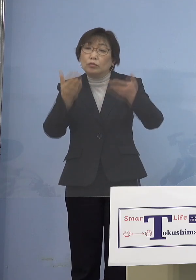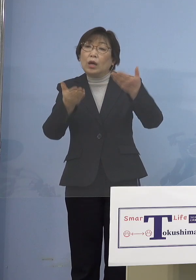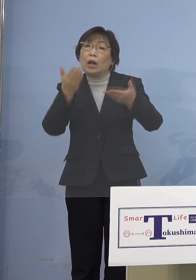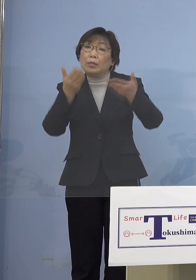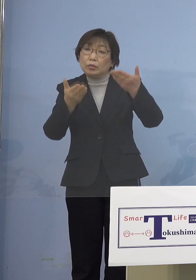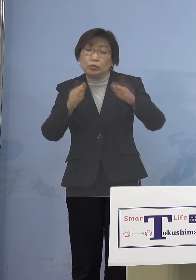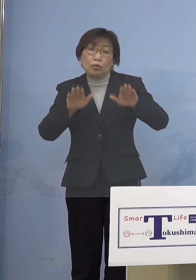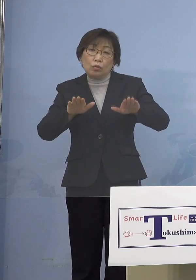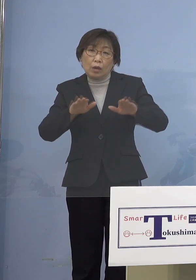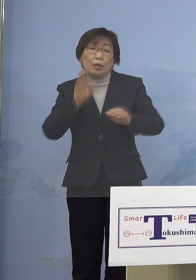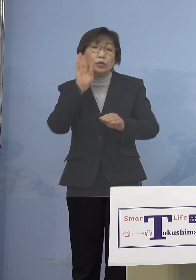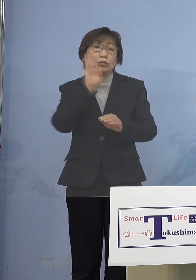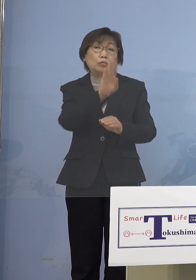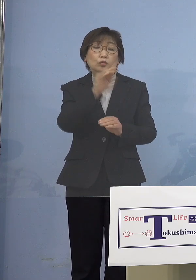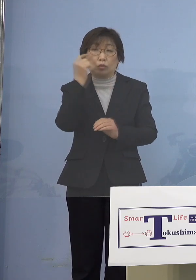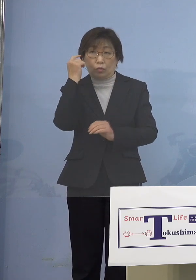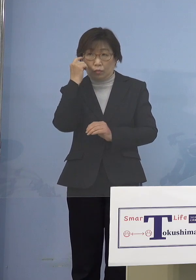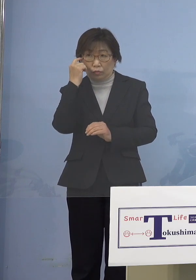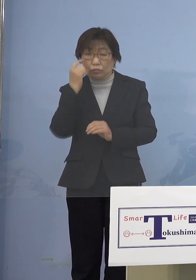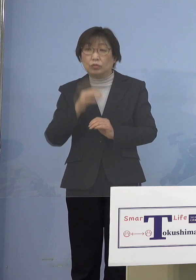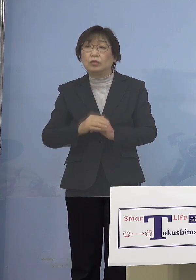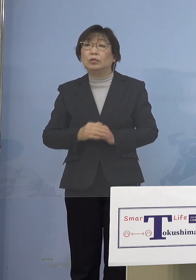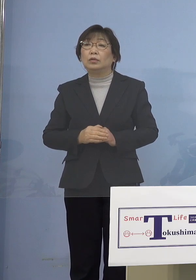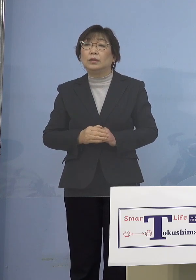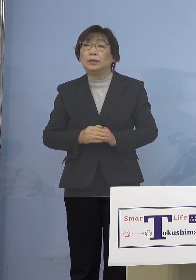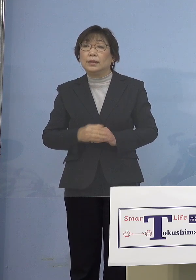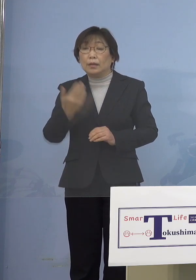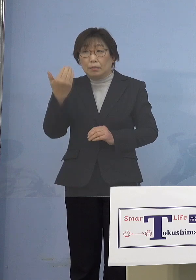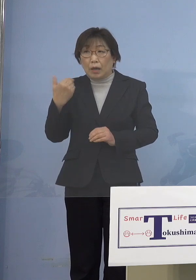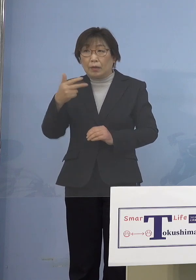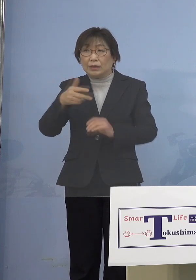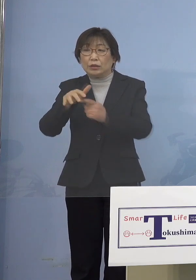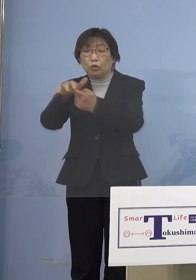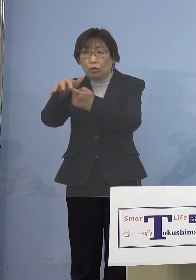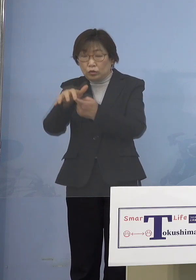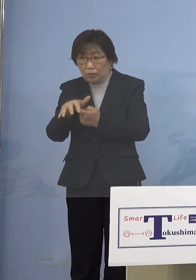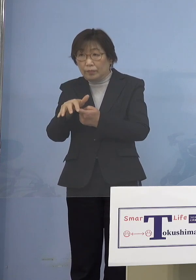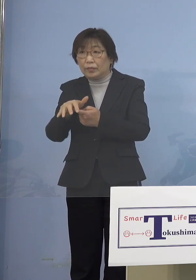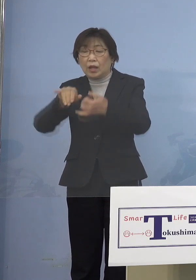だったらそうした人たちが 前は市町村でなかなか来ないから